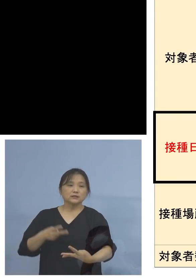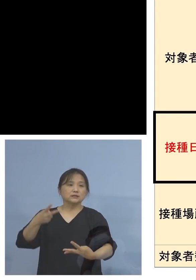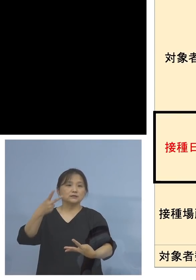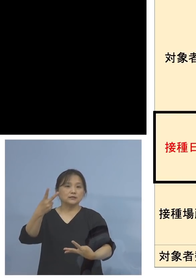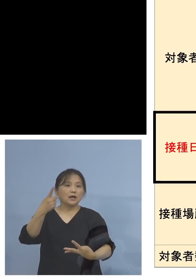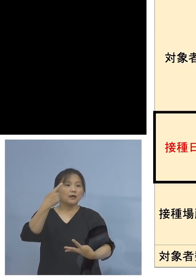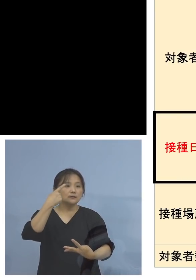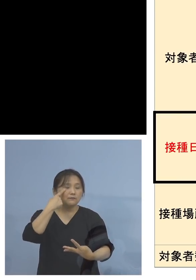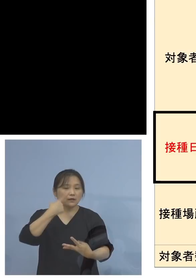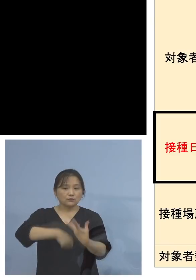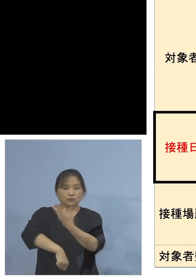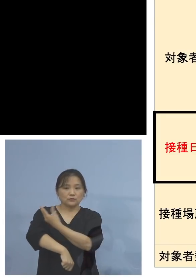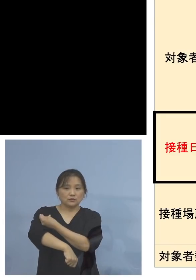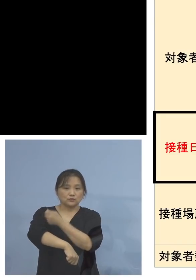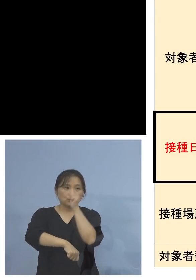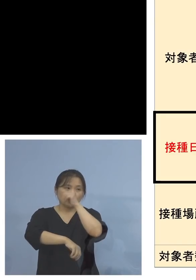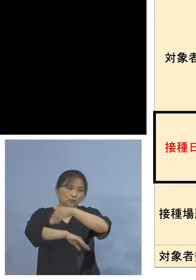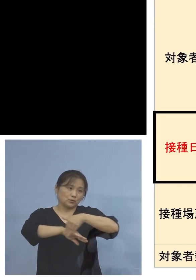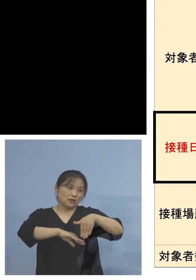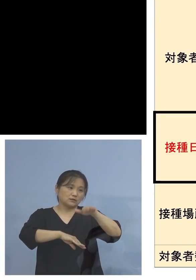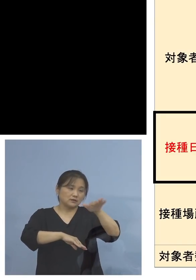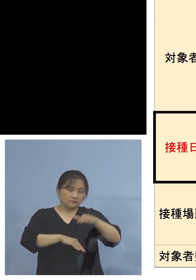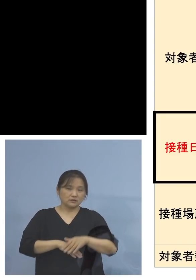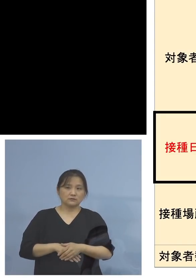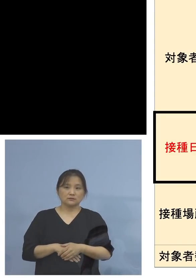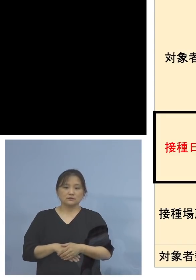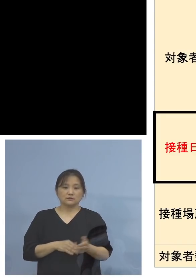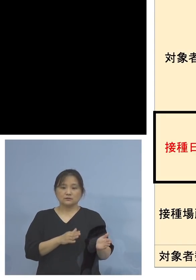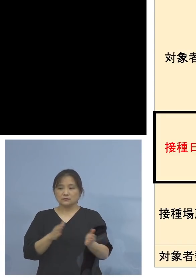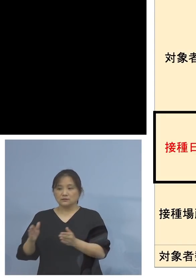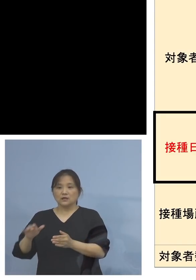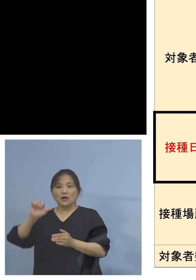いただきます アストラゼネカ社製につきましては